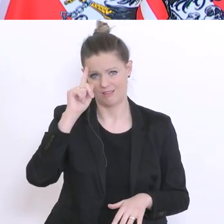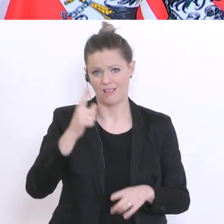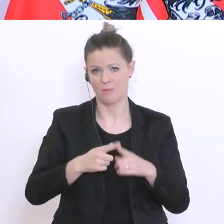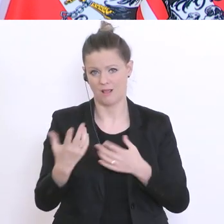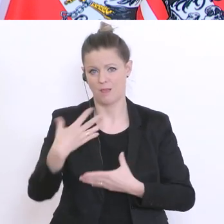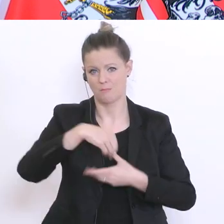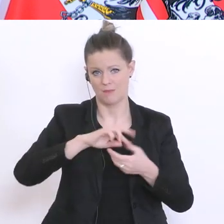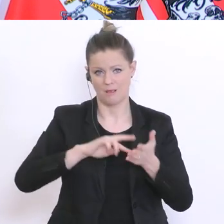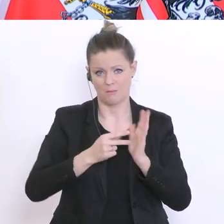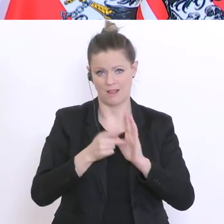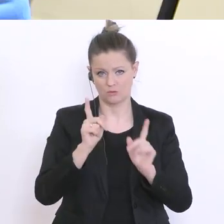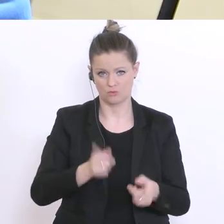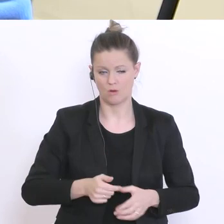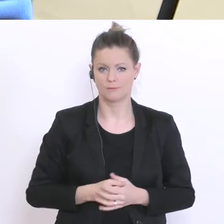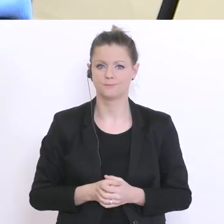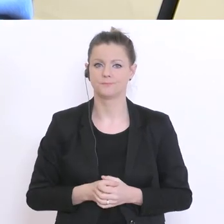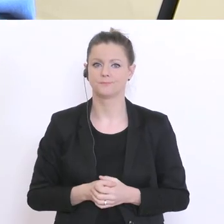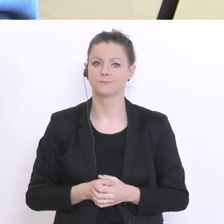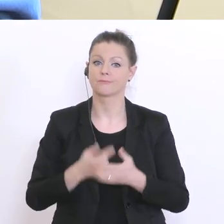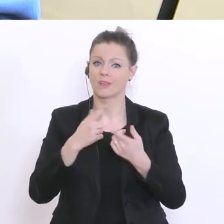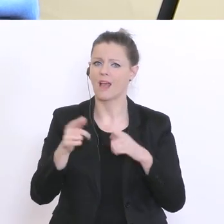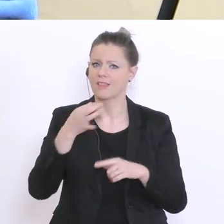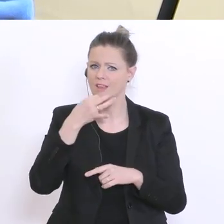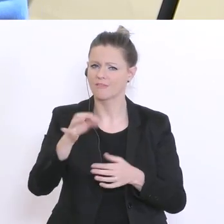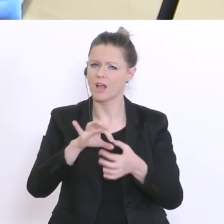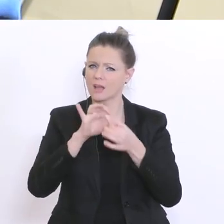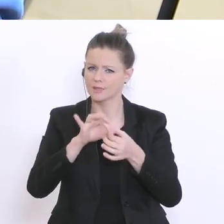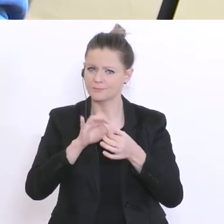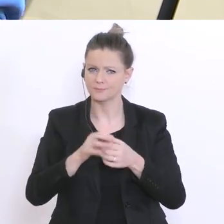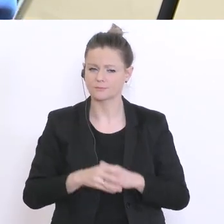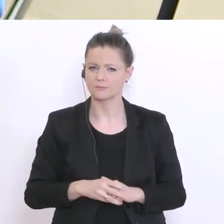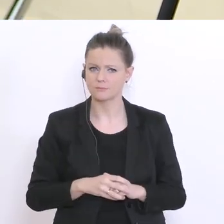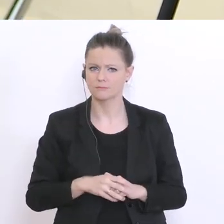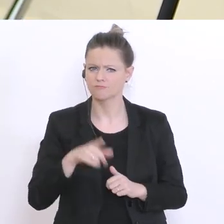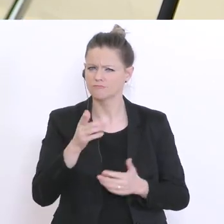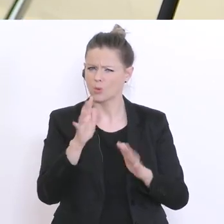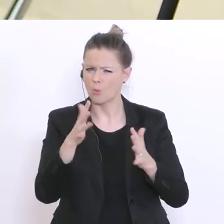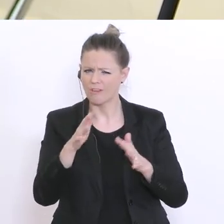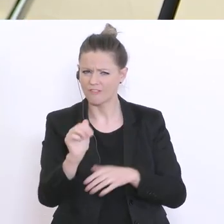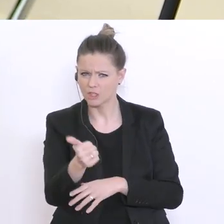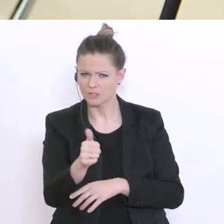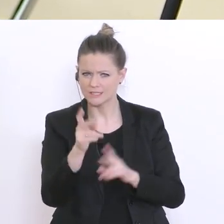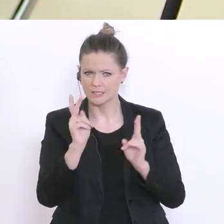Eine andere Frage lautet: Haben Sie eine ungefähre Einschätzung wie viele Kinder derzeit von den